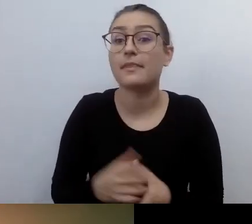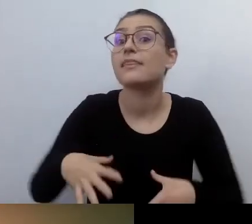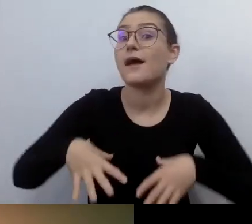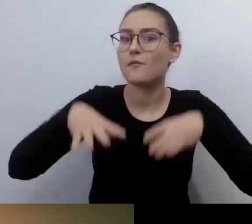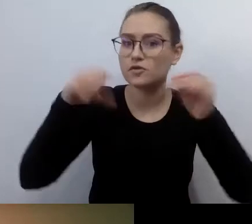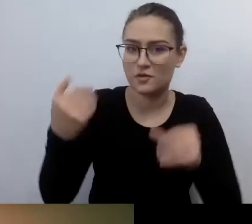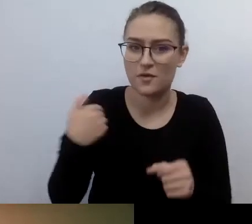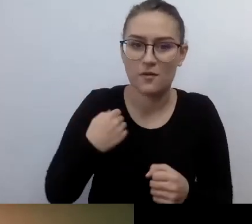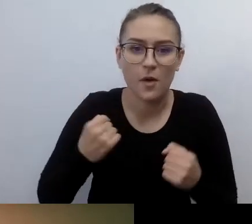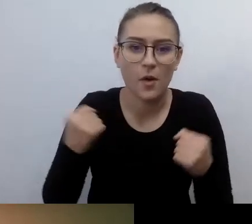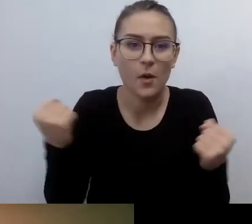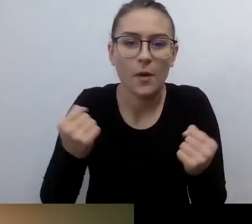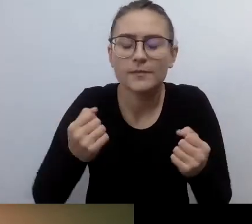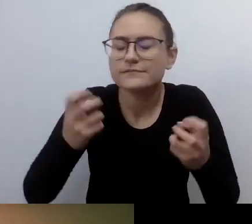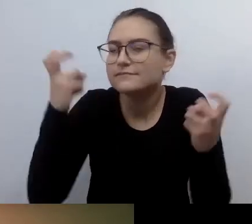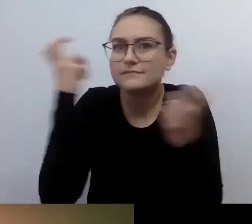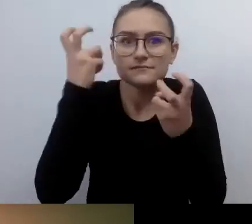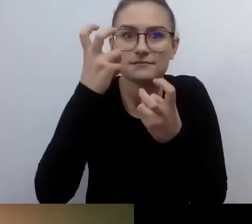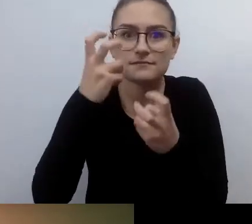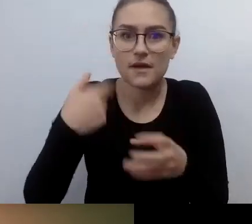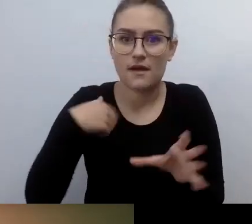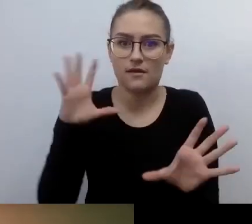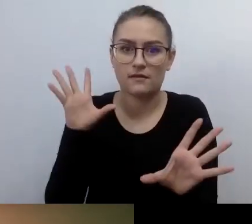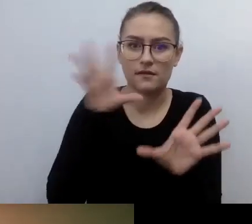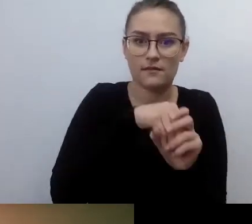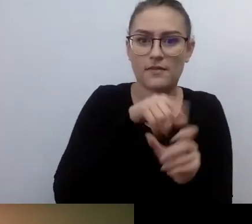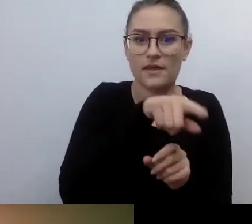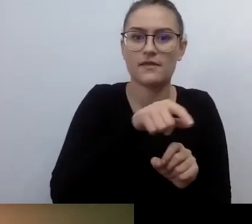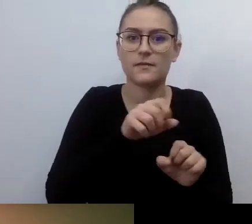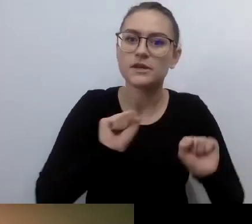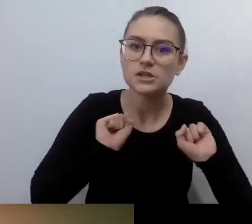Kiedy przyłączyłem się do ruchu dostępnościowego, już nie widziałem.